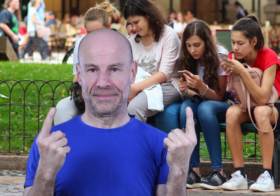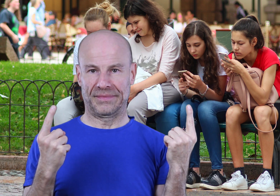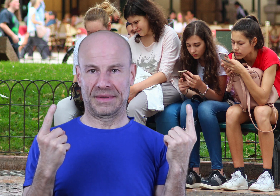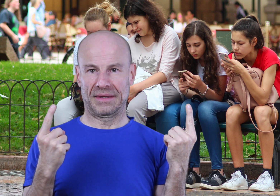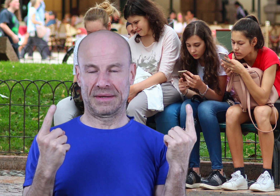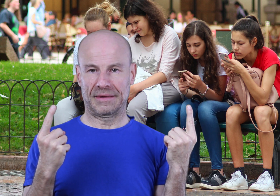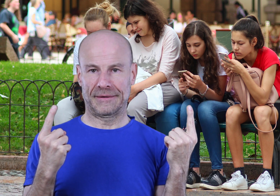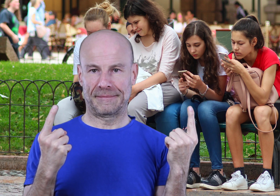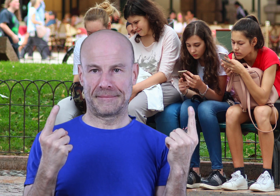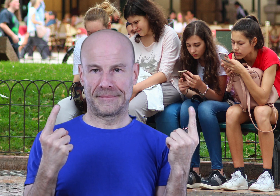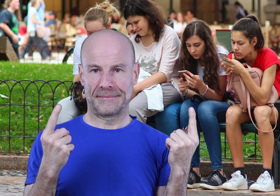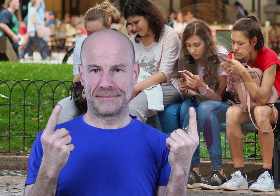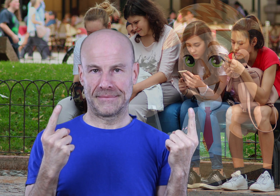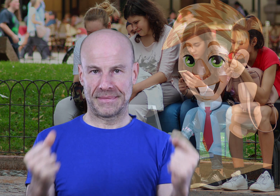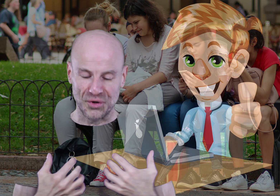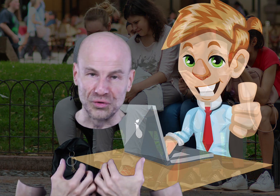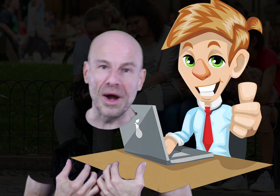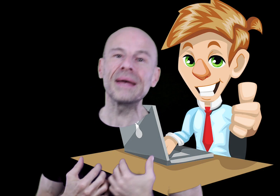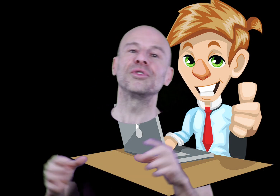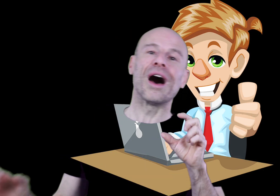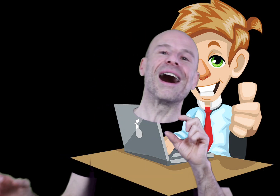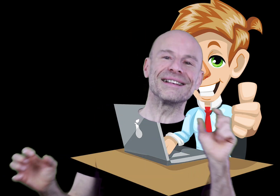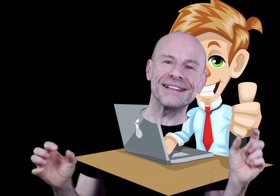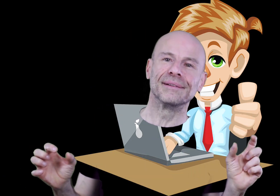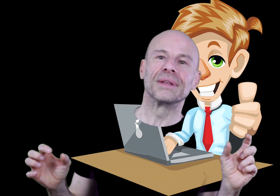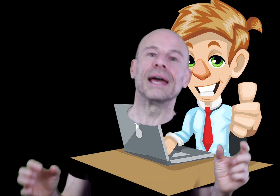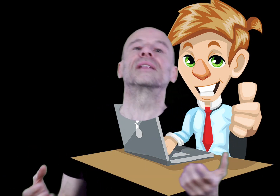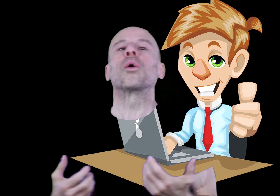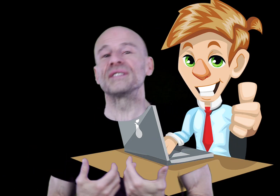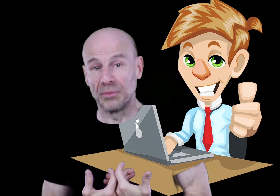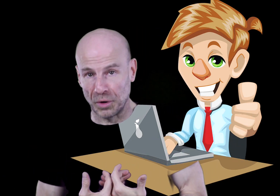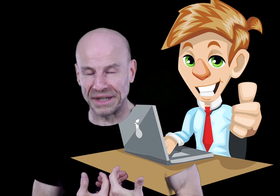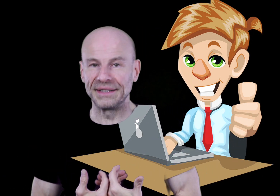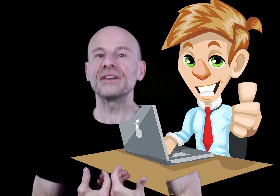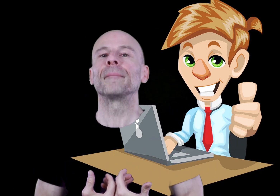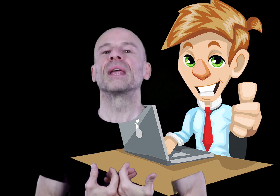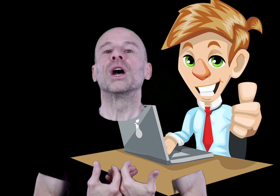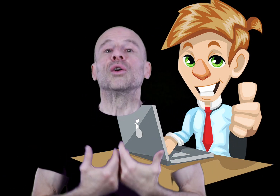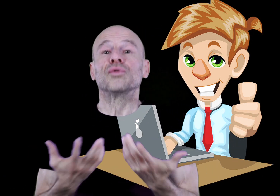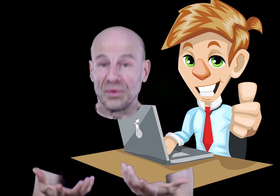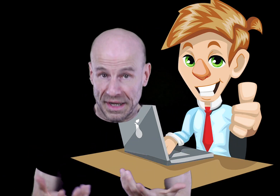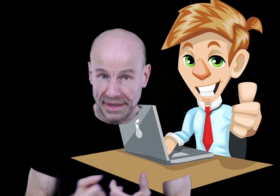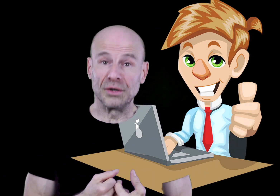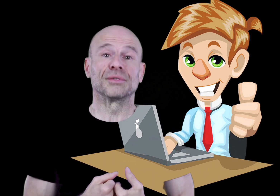Faisant tout moi-même de A à Z et étant mon propre éditeur, vous constaterez lors